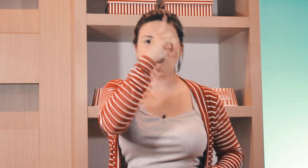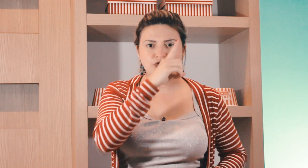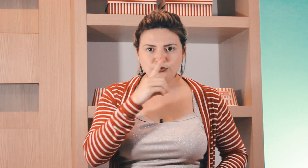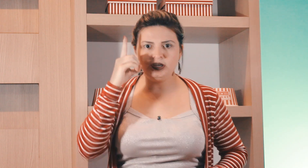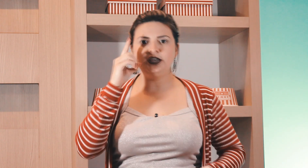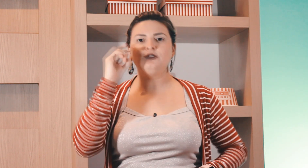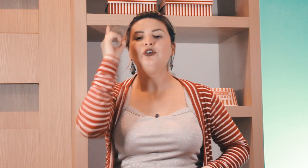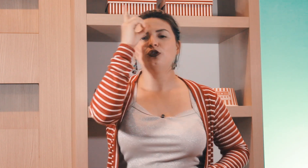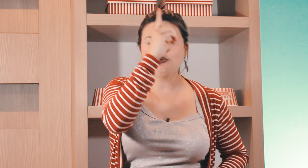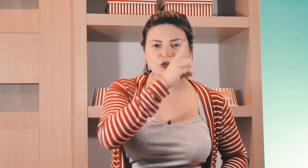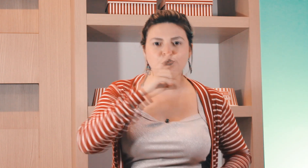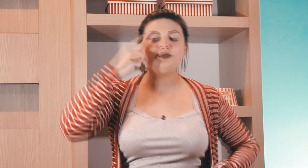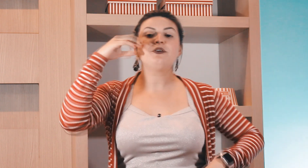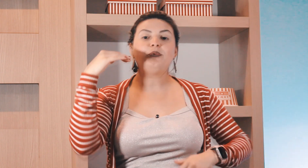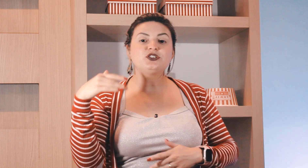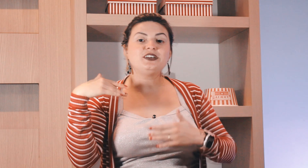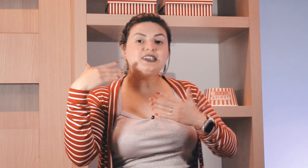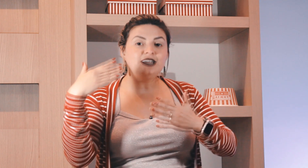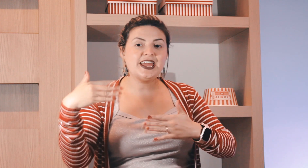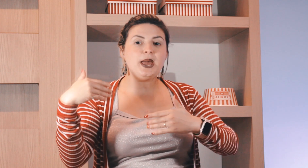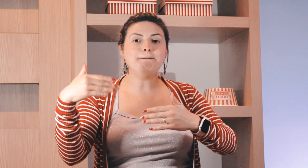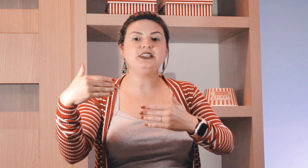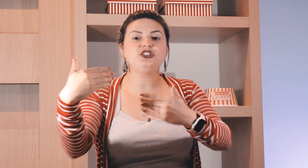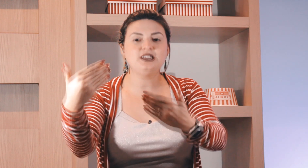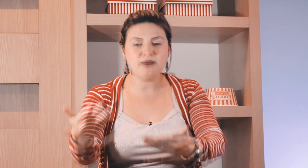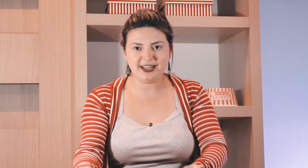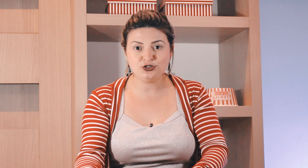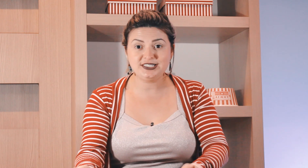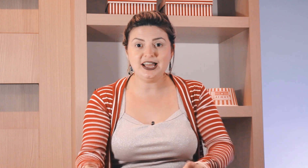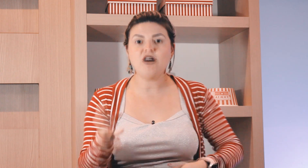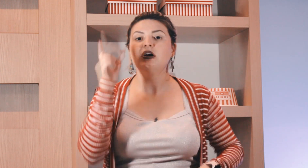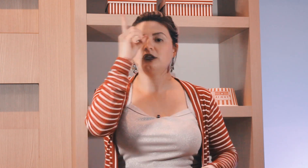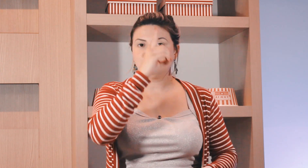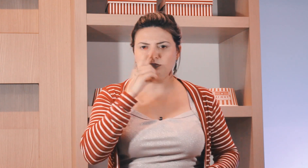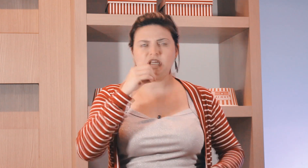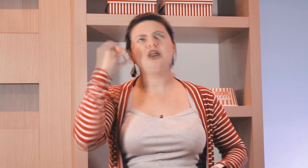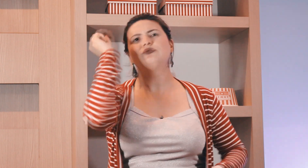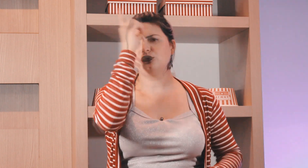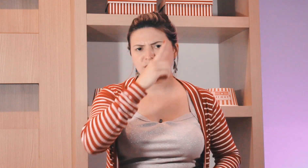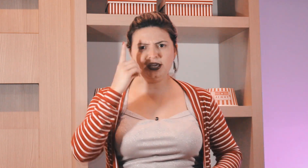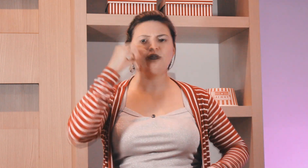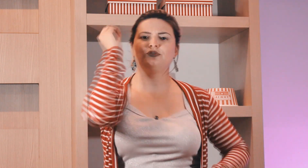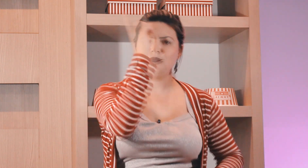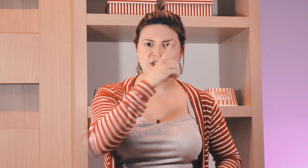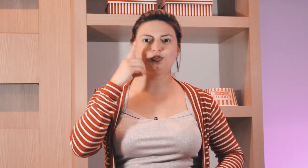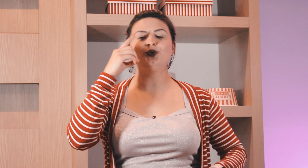no outro domingo no outro domingo eu posso fazer repetidamente o sinal tão domingo domingo, domingo